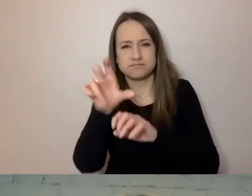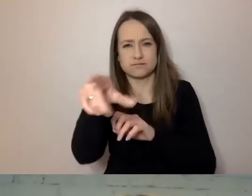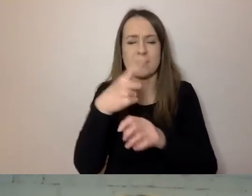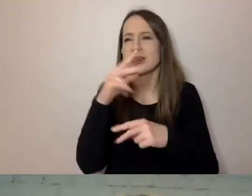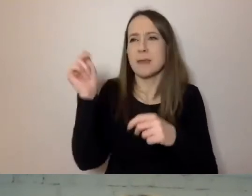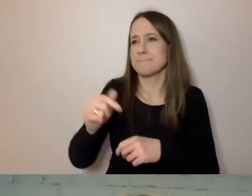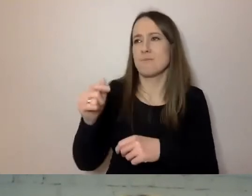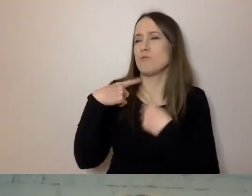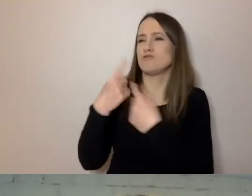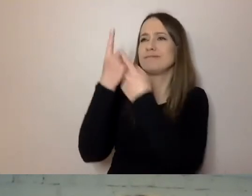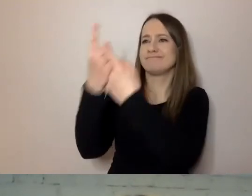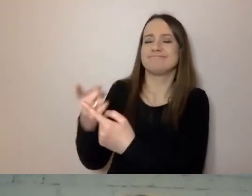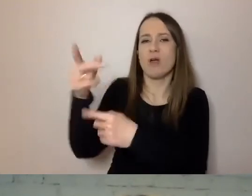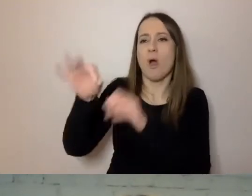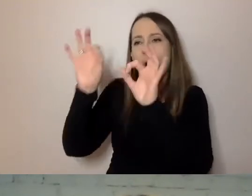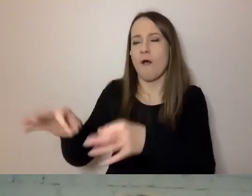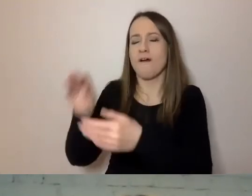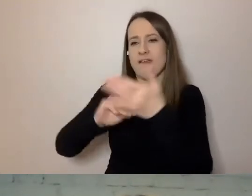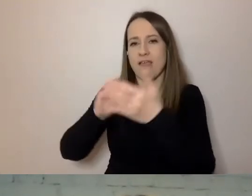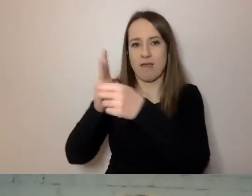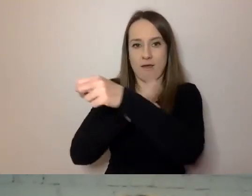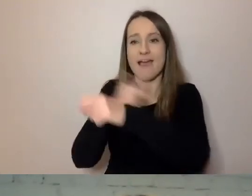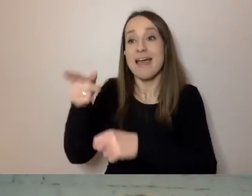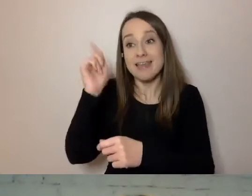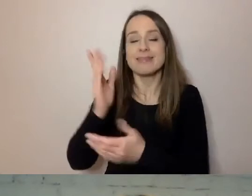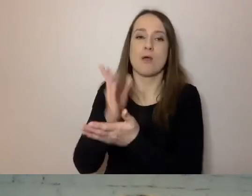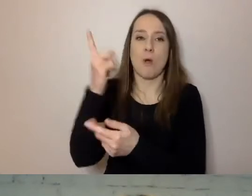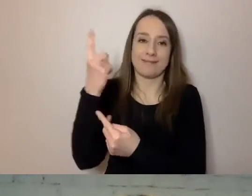Sam sobie poradzi z prostym, dobrze sformułowanym formularzem.